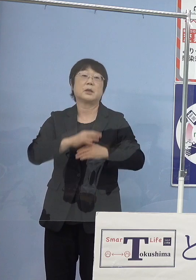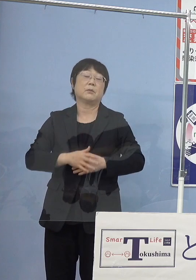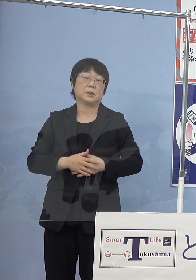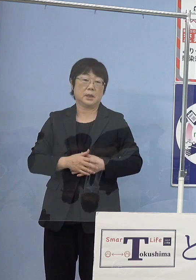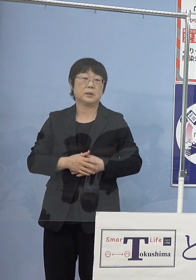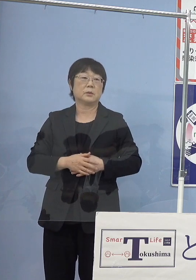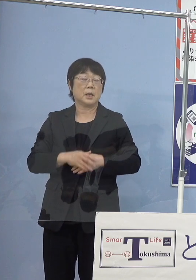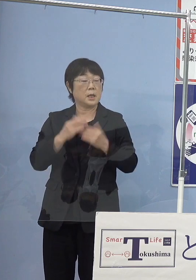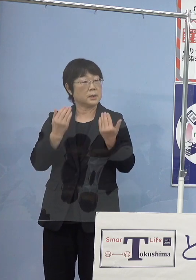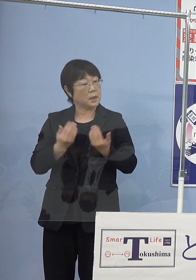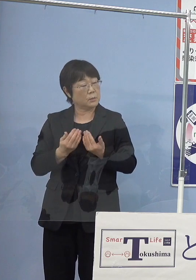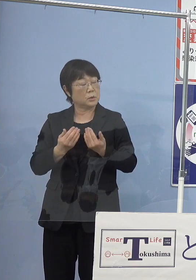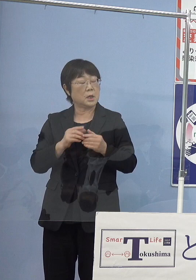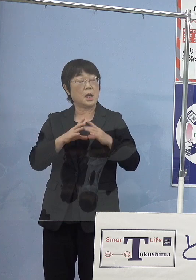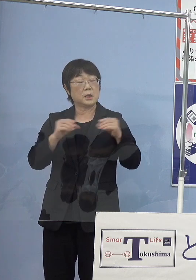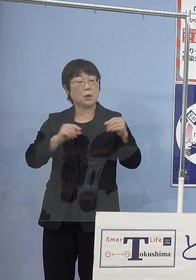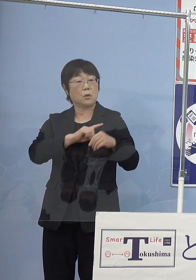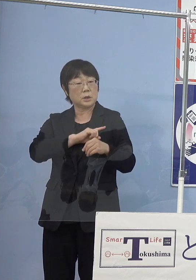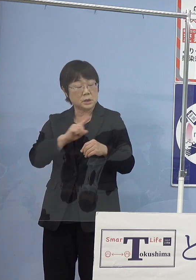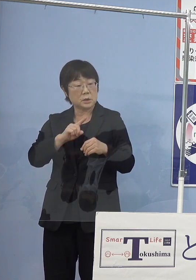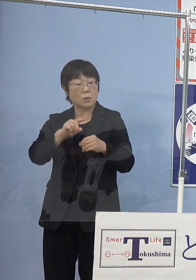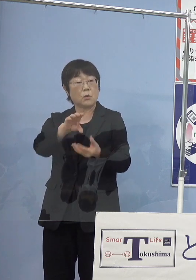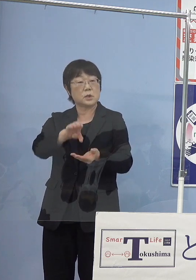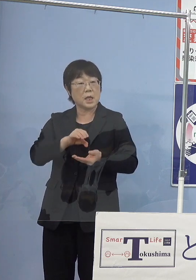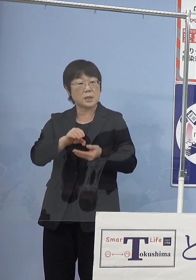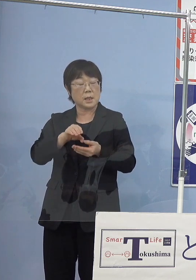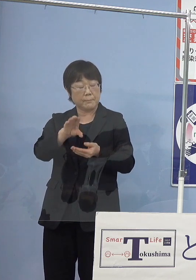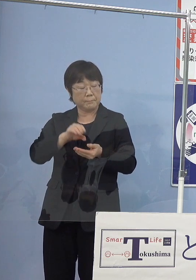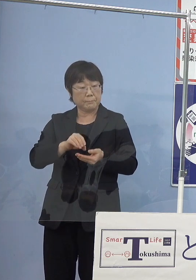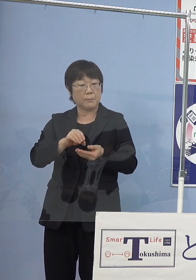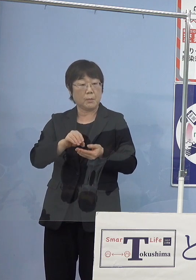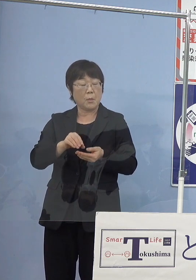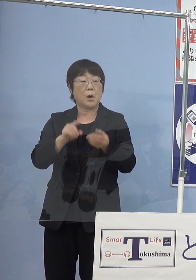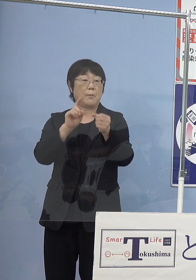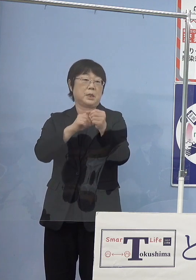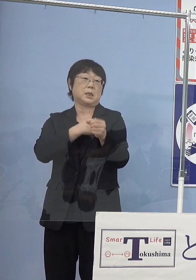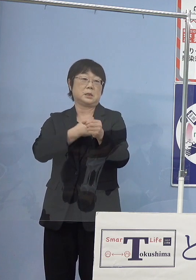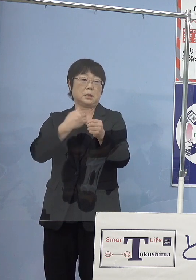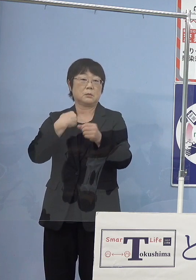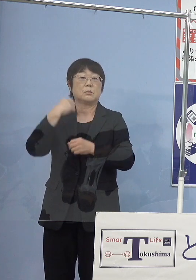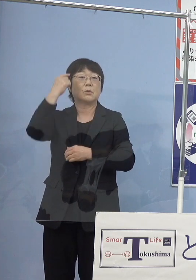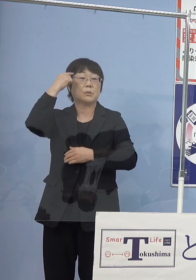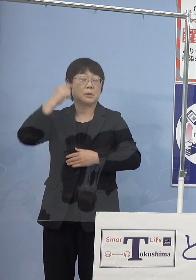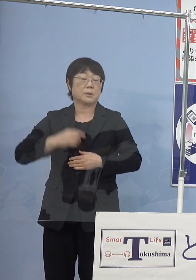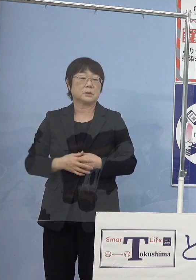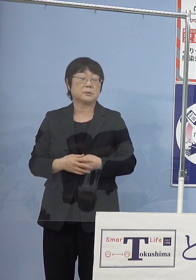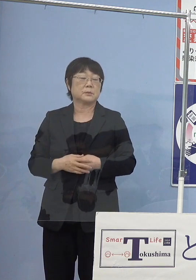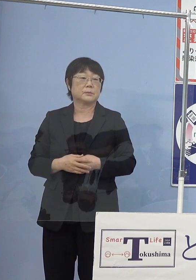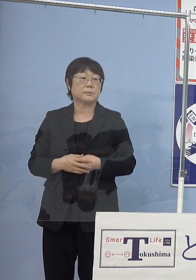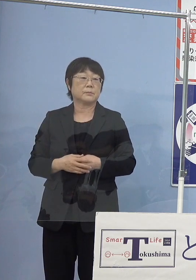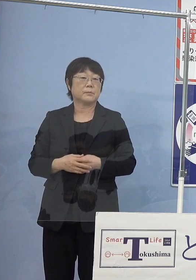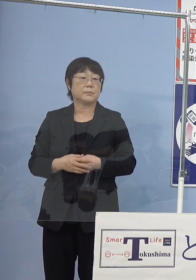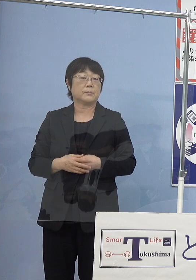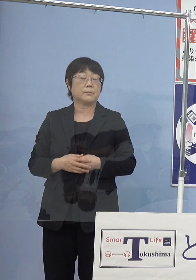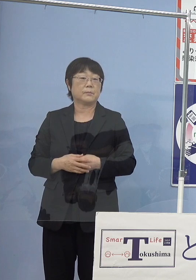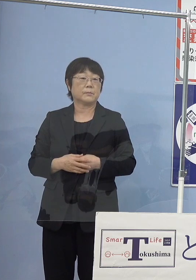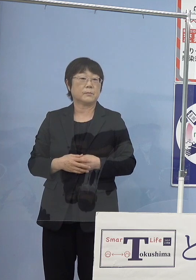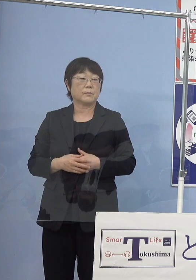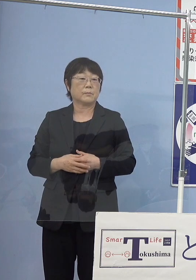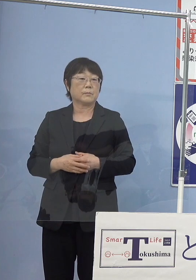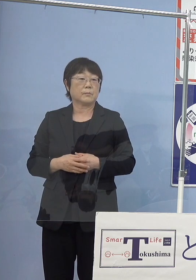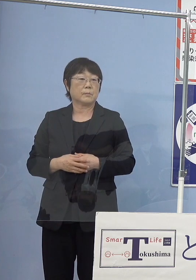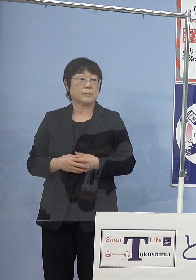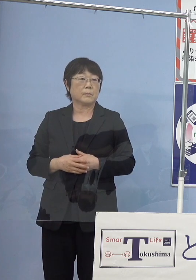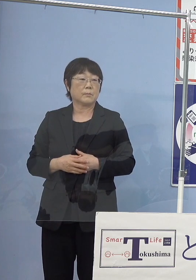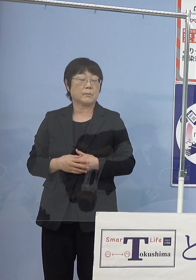おそらく日本一の生産高を誇れるようになるのではないか とこう考えています